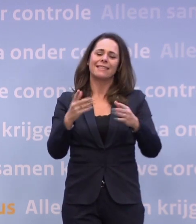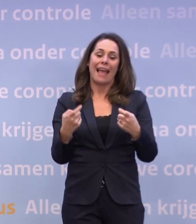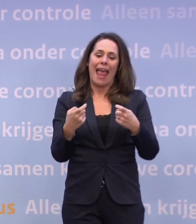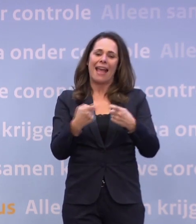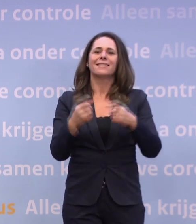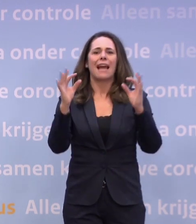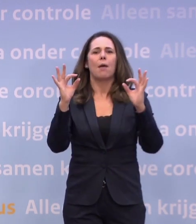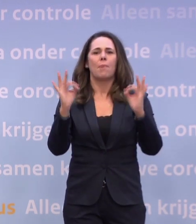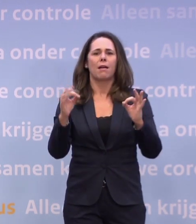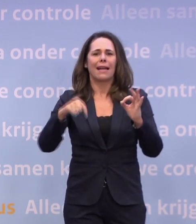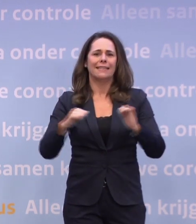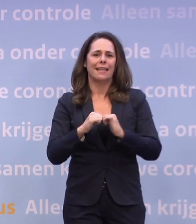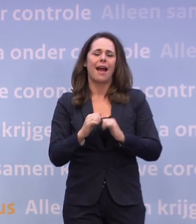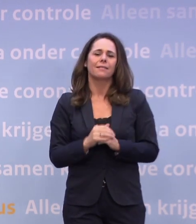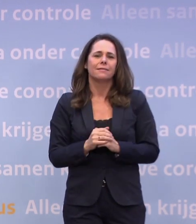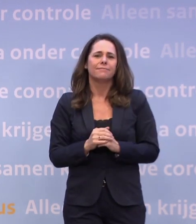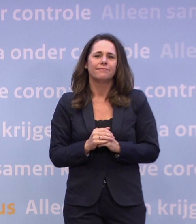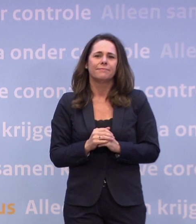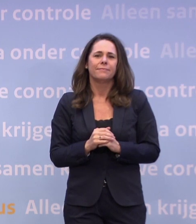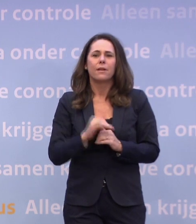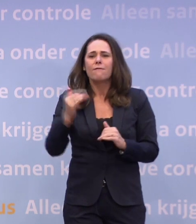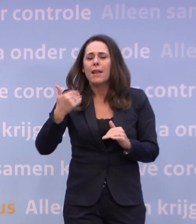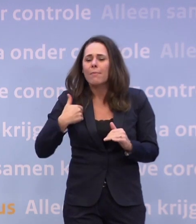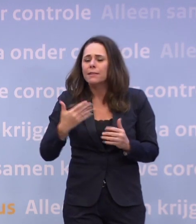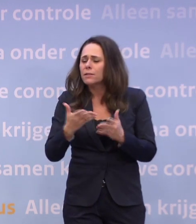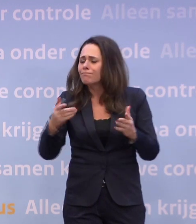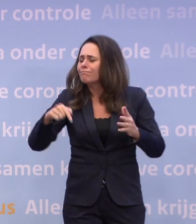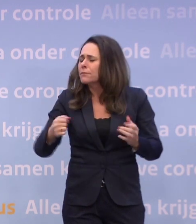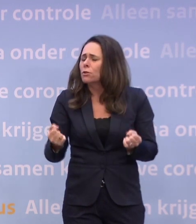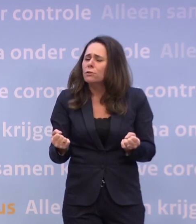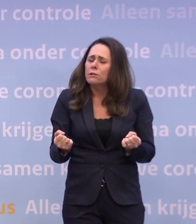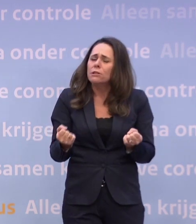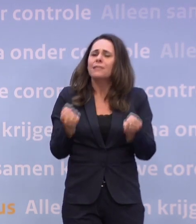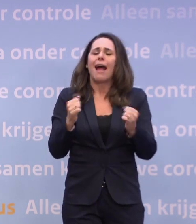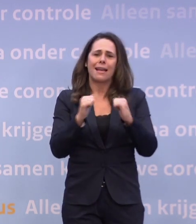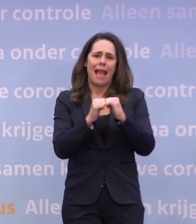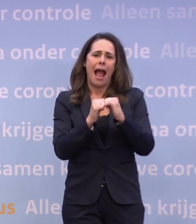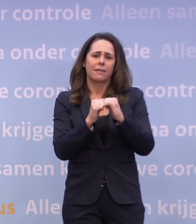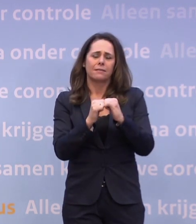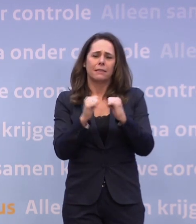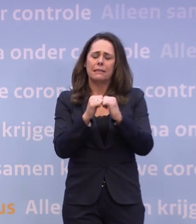Het is een zwaar jaar voor heel veel mensen. Een jaar van verlies en rouw.